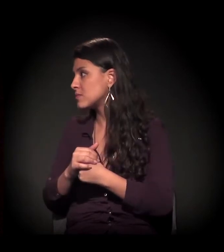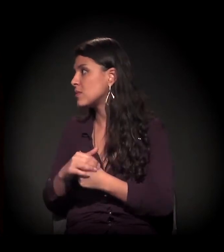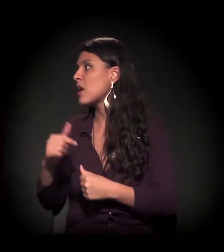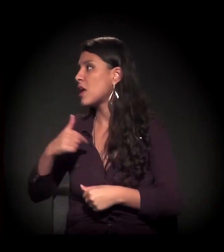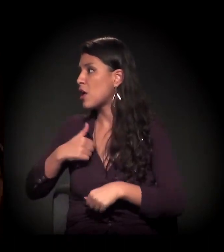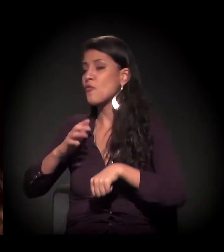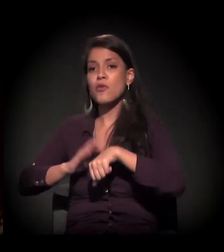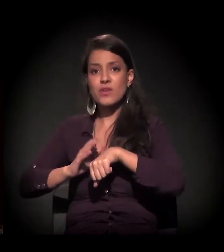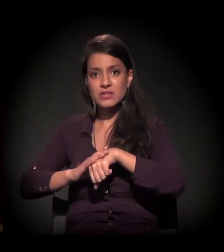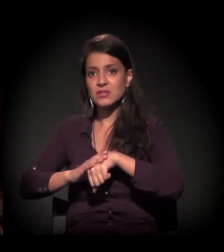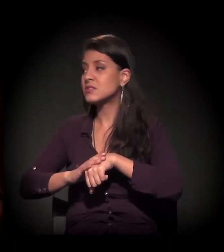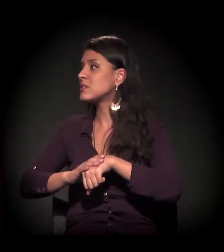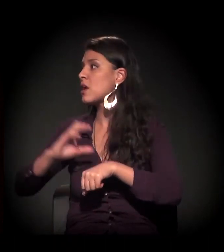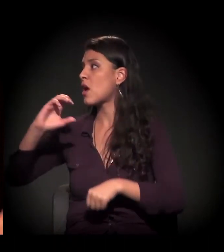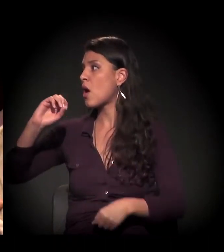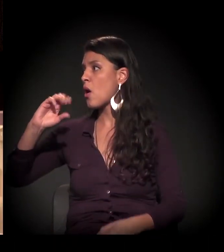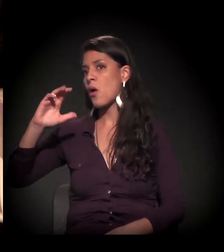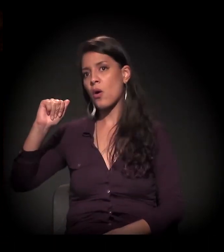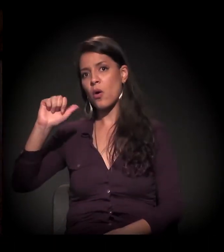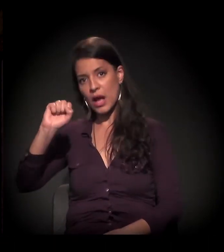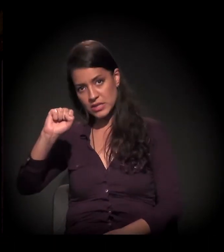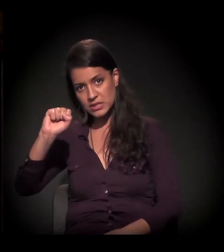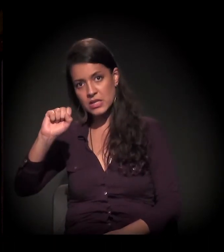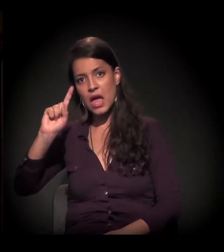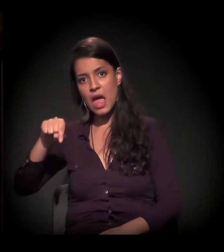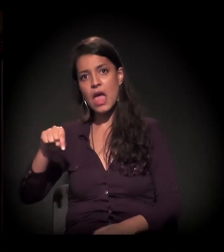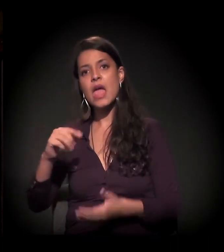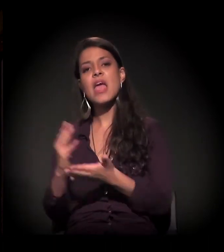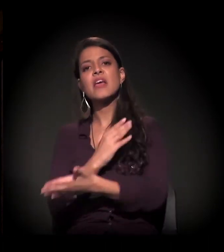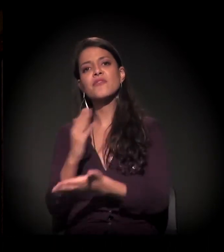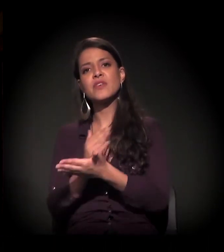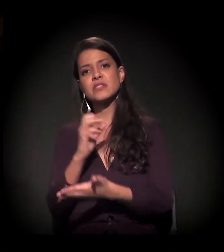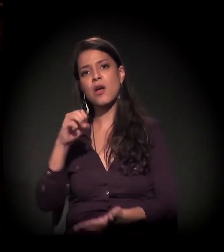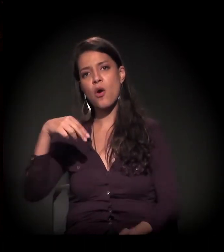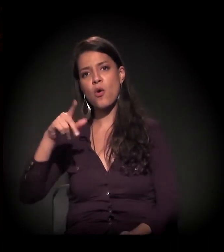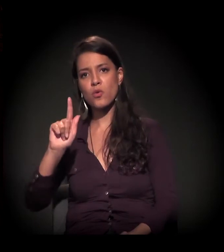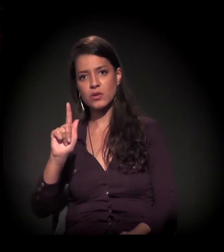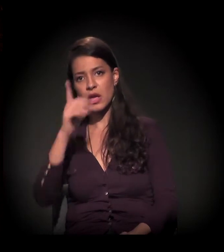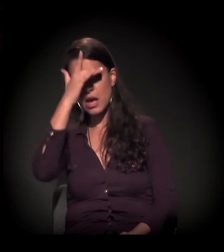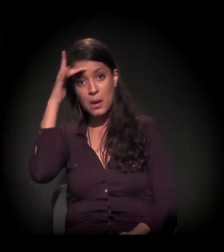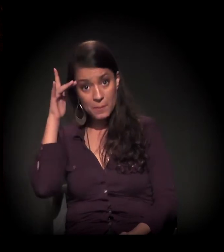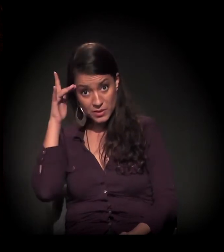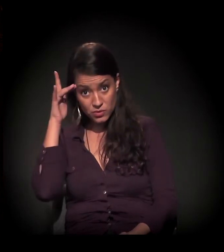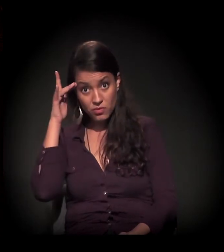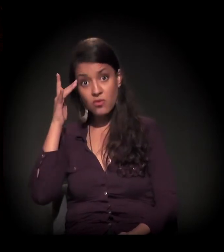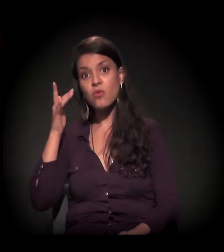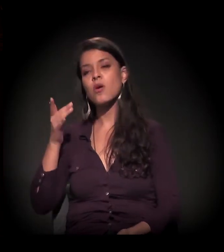Eu vou fazer um jabazinho. Estou com a Ocas aqui. A Ocas é uma ONG, é uma revista que é vendida por pessoas em situação de exclusão